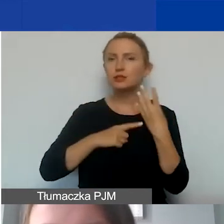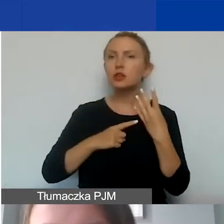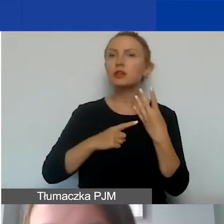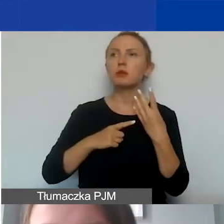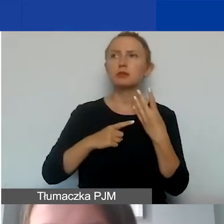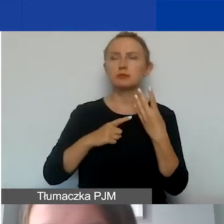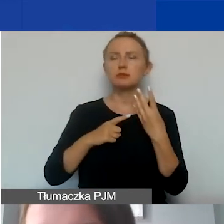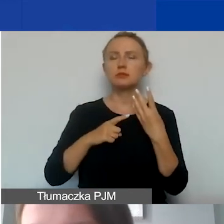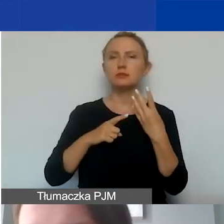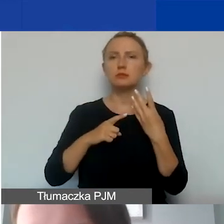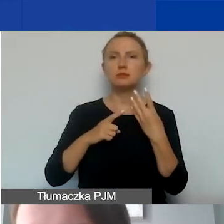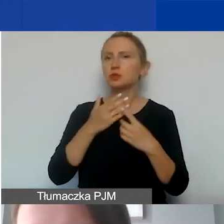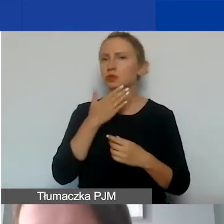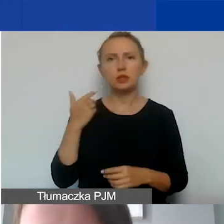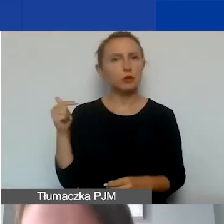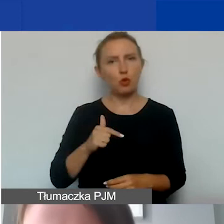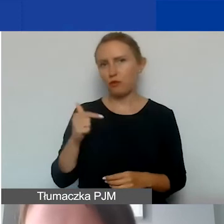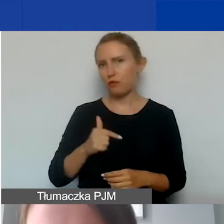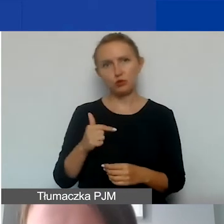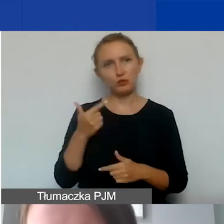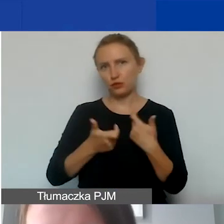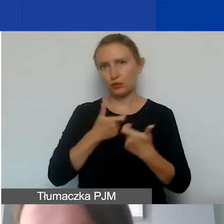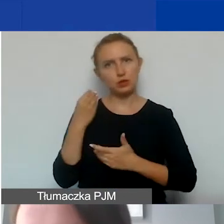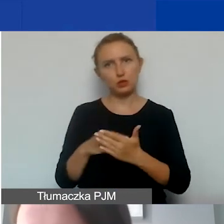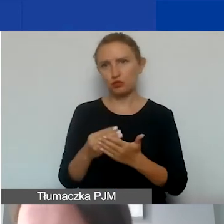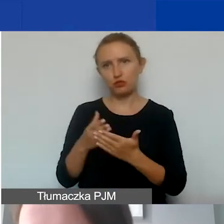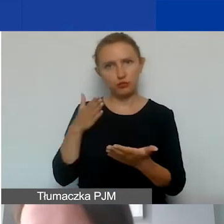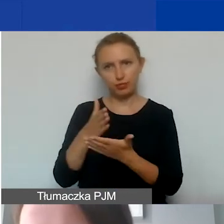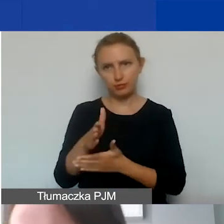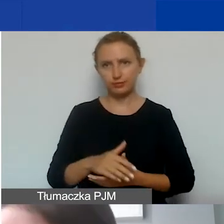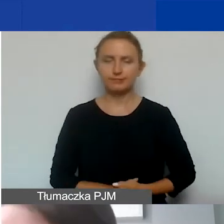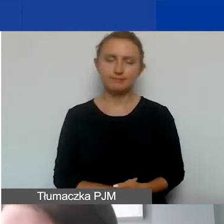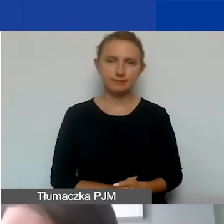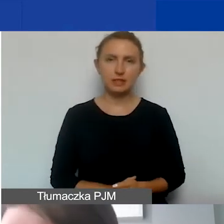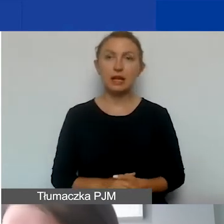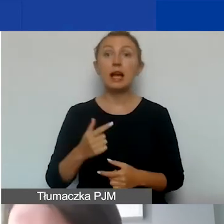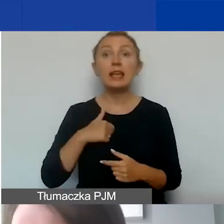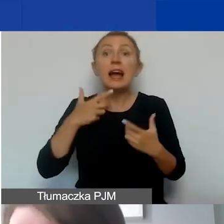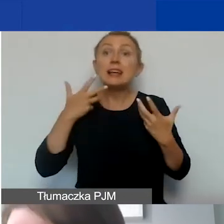to nie ma obowiązku aplikowania o nie. Oczywiście zachęcam,